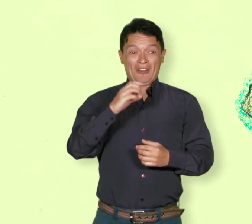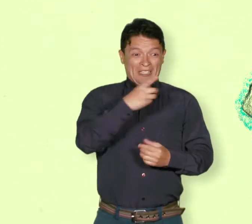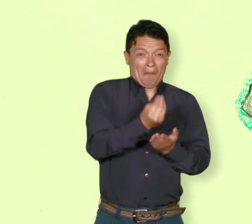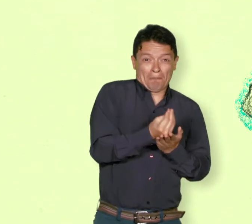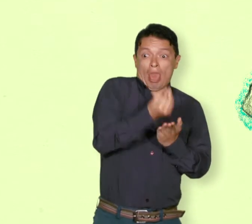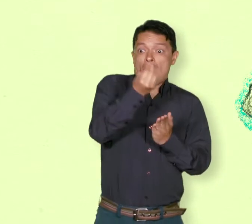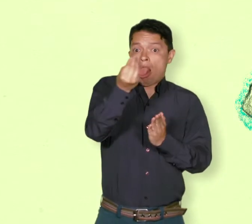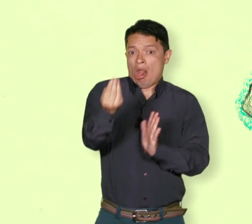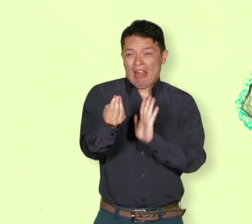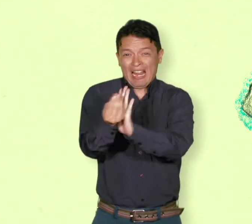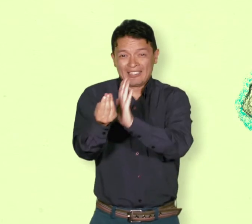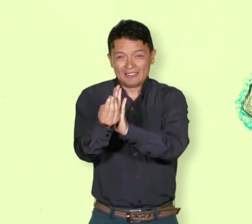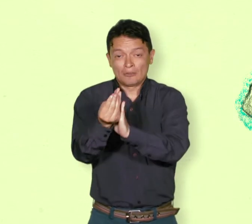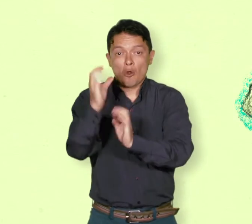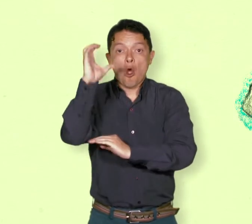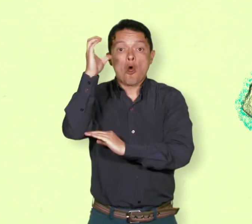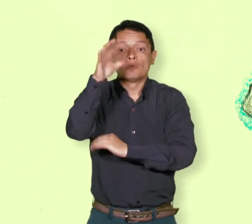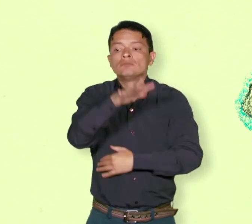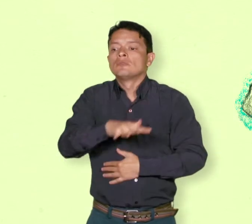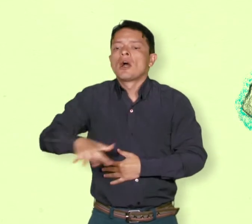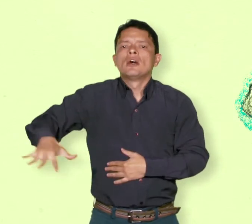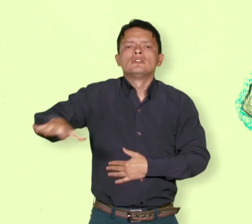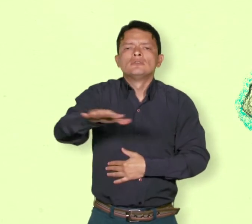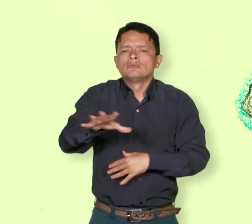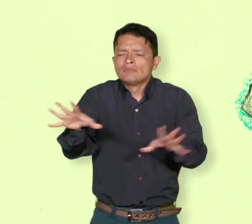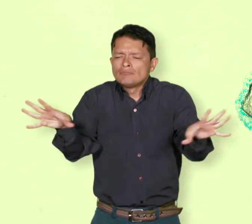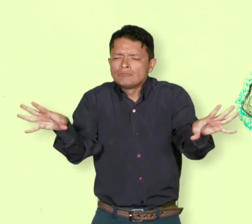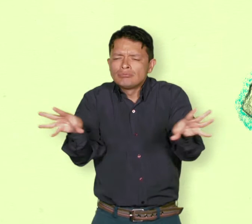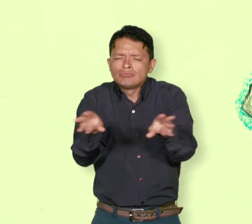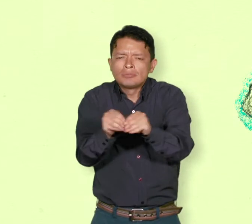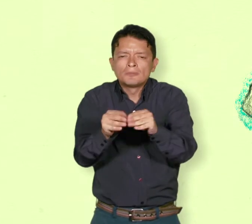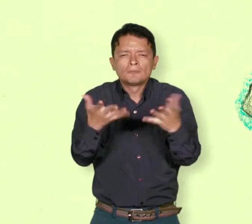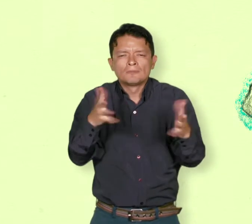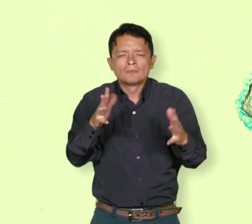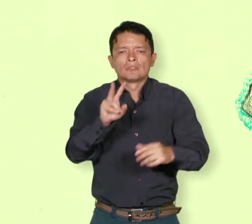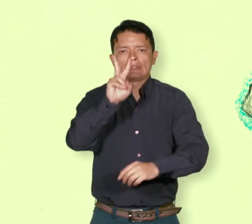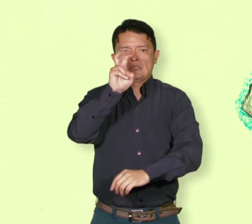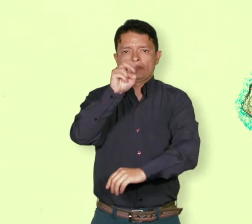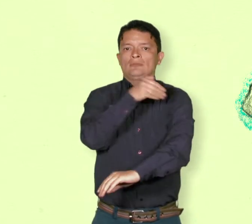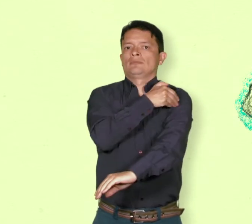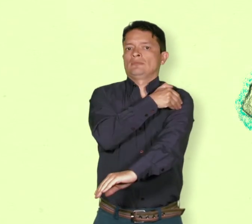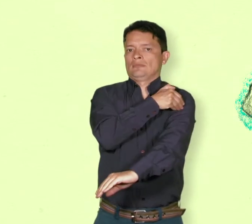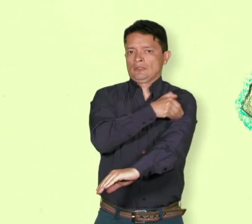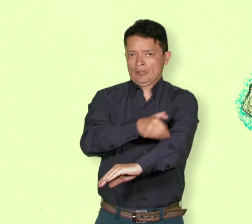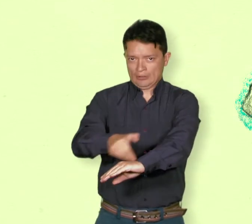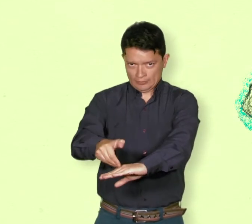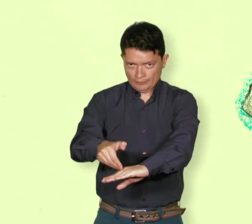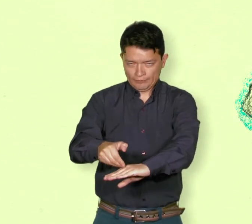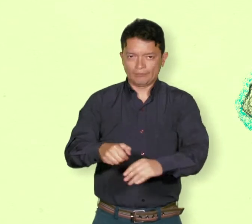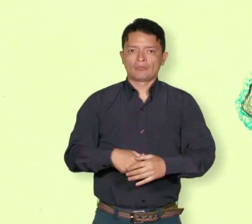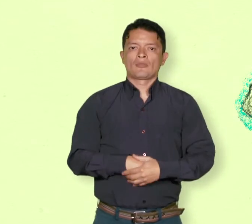Recordar que en Colombia se dice de casi 7 millones de desplazados y 400.000 refugiados.